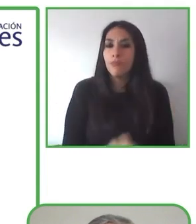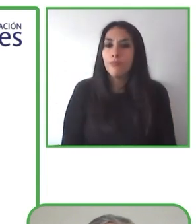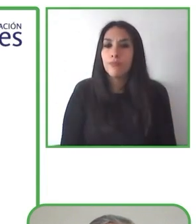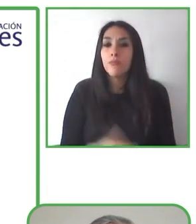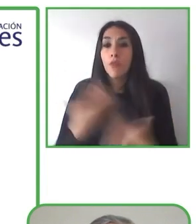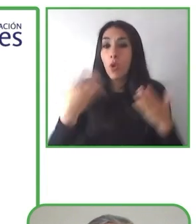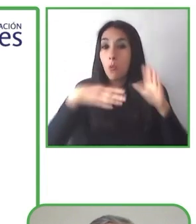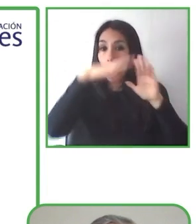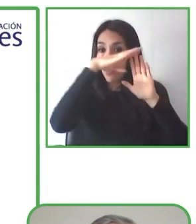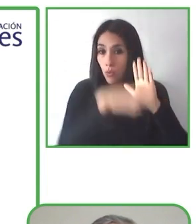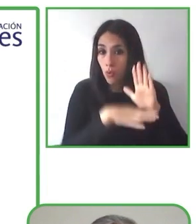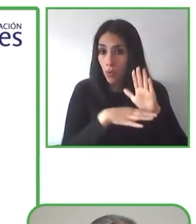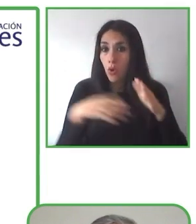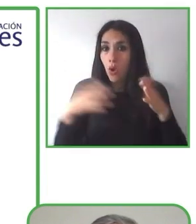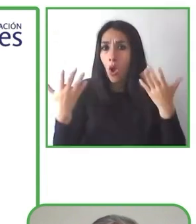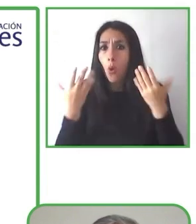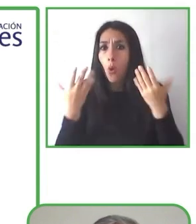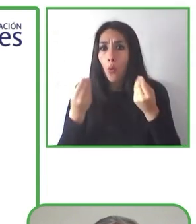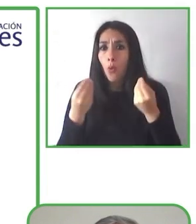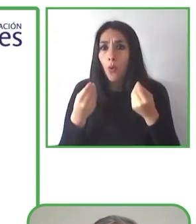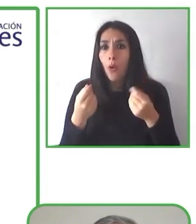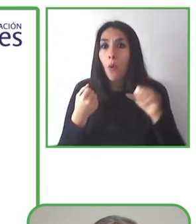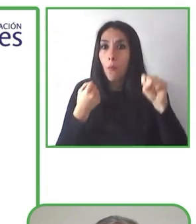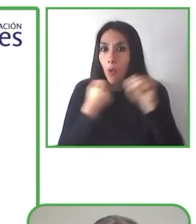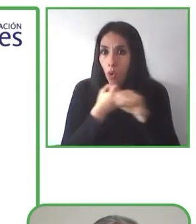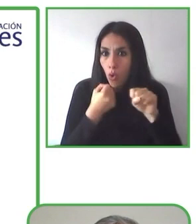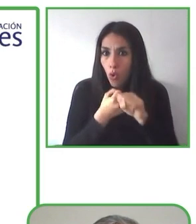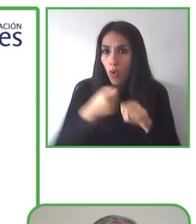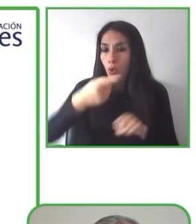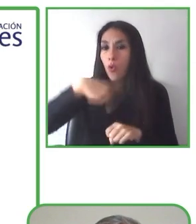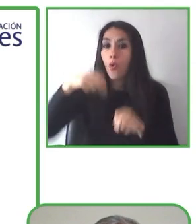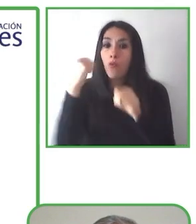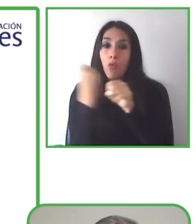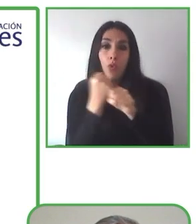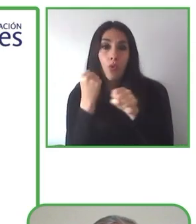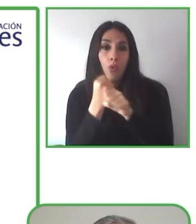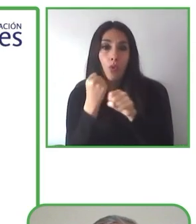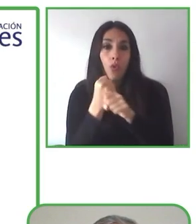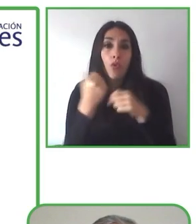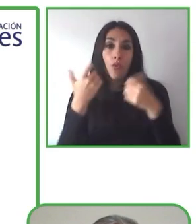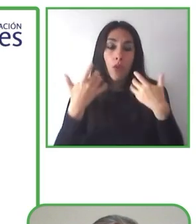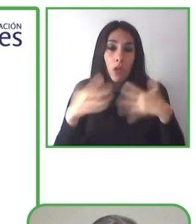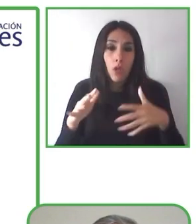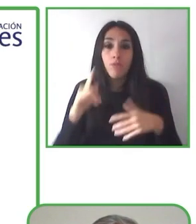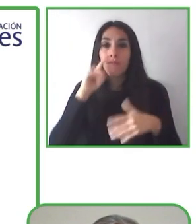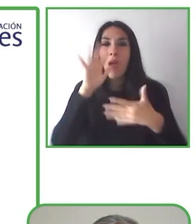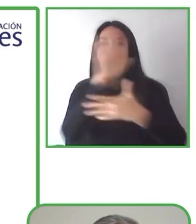Muchas gracias, Jesús. Estimados colegas, es un placer para mí estar aquí con ustedes hoy.